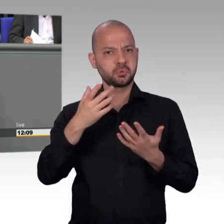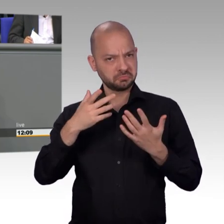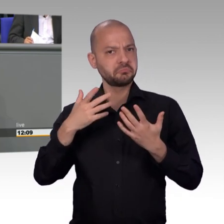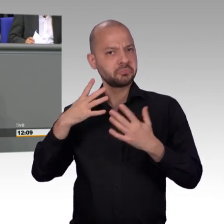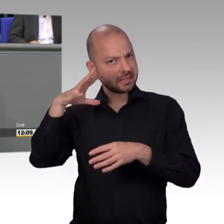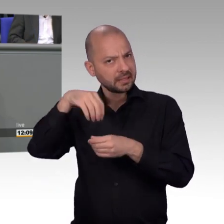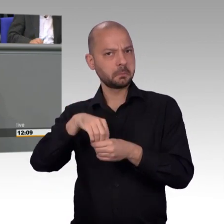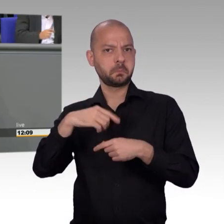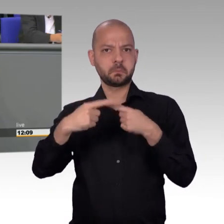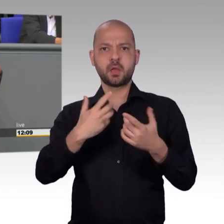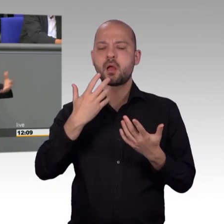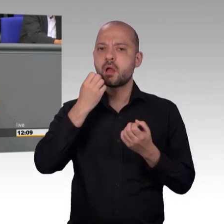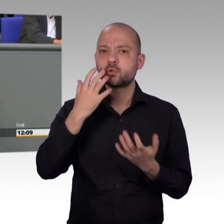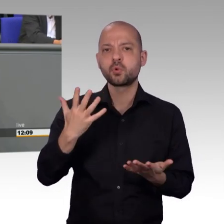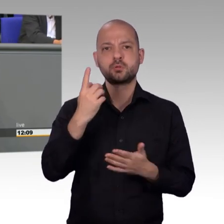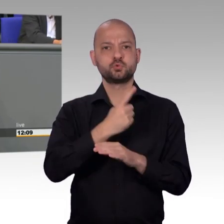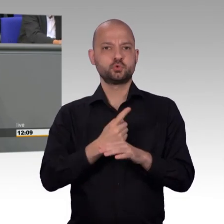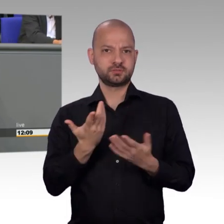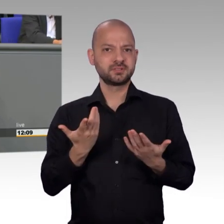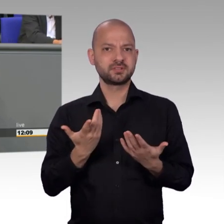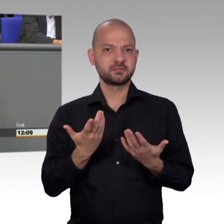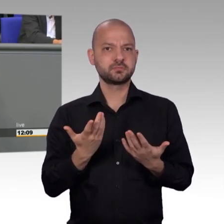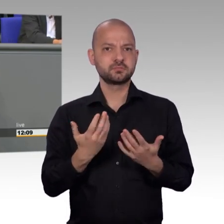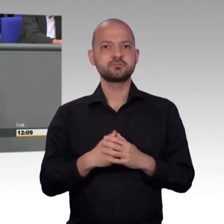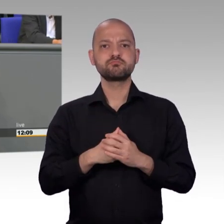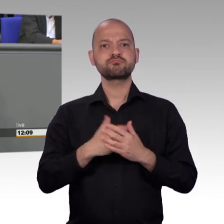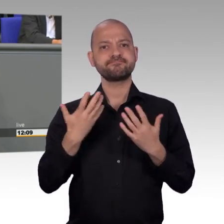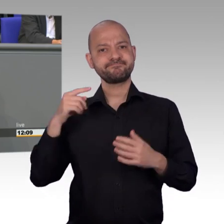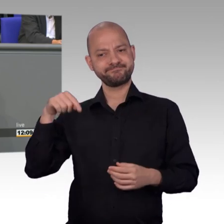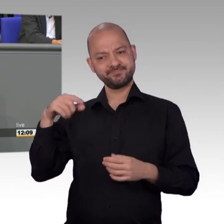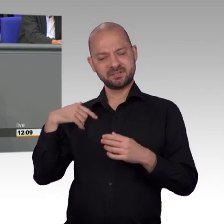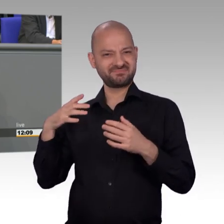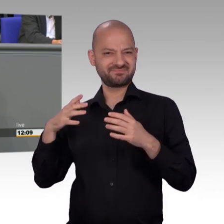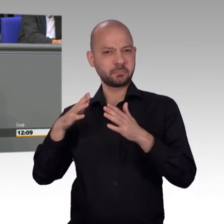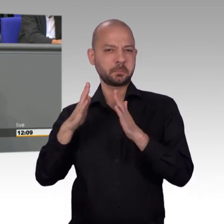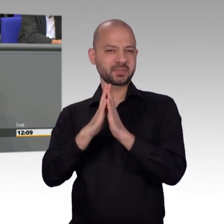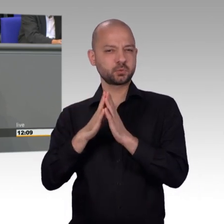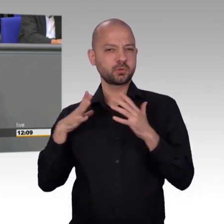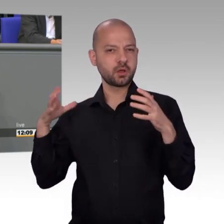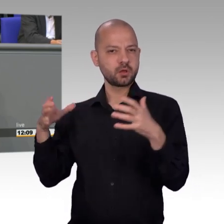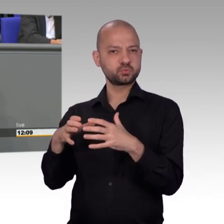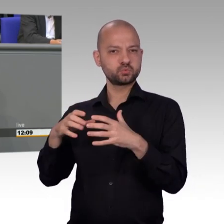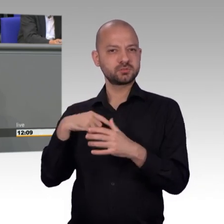des Bundestages. Und das sind die Themen natürlich dann, die uns auch umtreiben. Im Übrigen natürlich eben schwingt hier auch die Frage, Datenschutzverordnung,